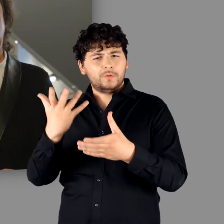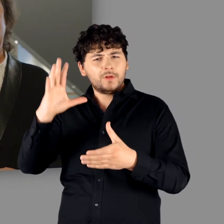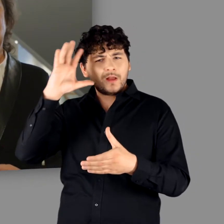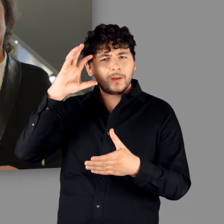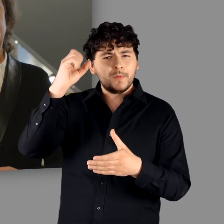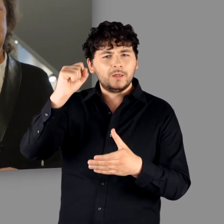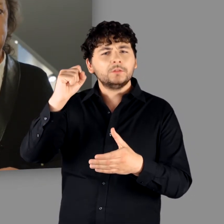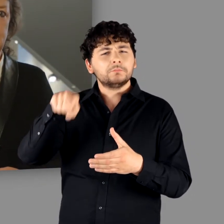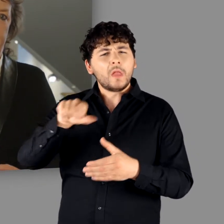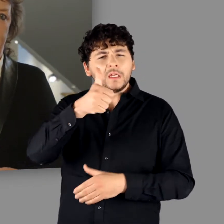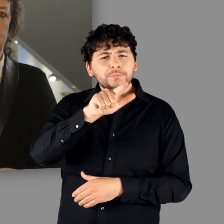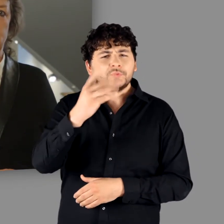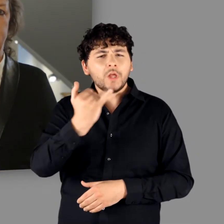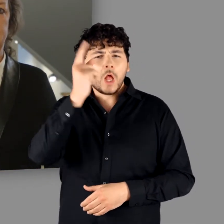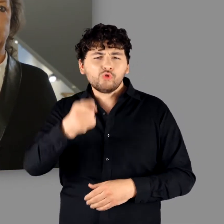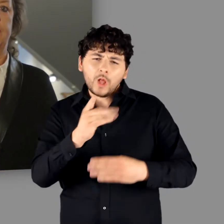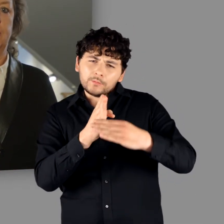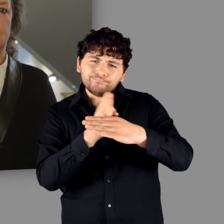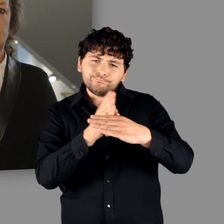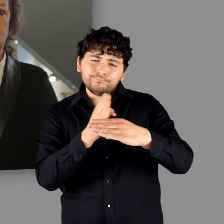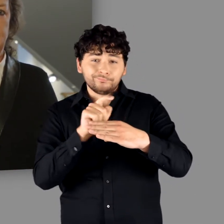was denn eigentlich die germanischen Gemeinschaften